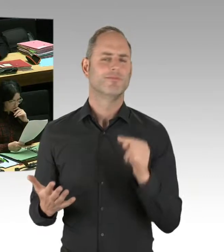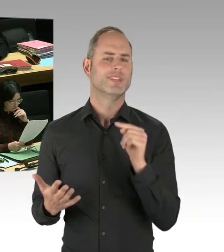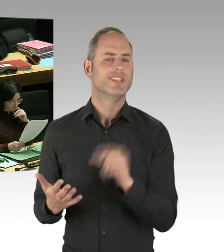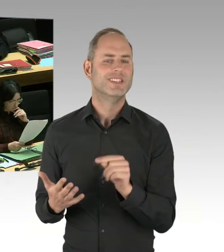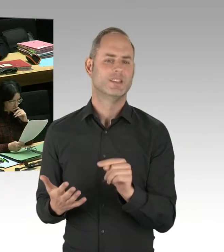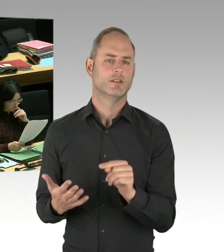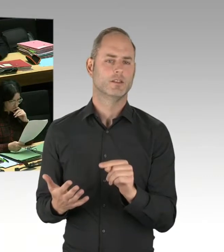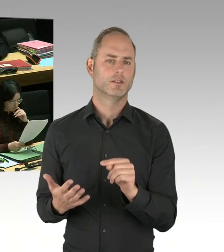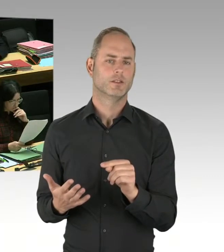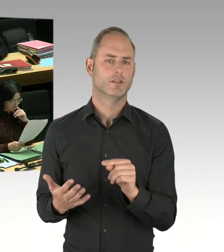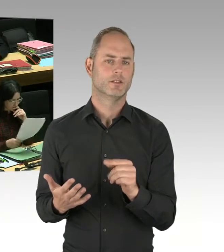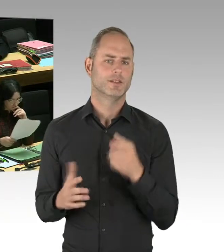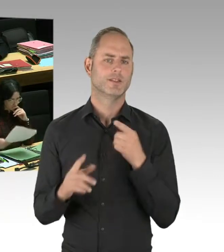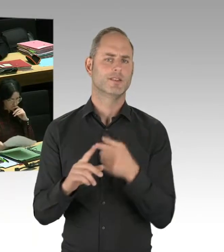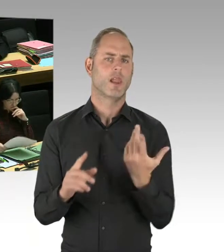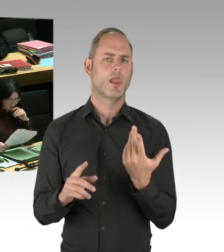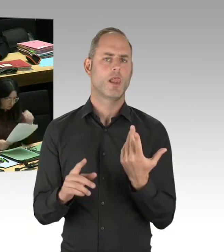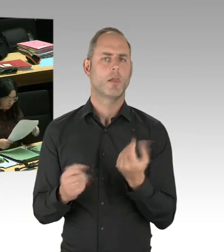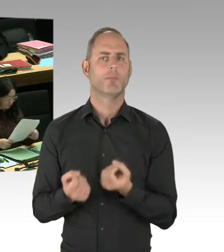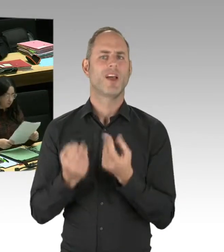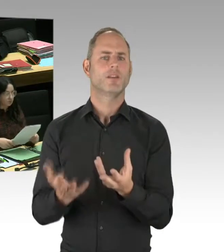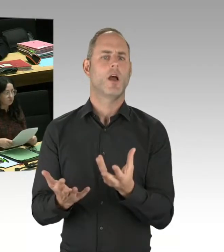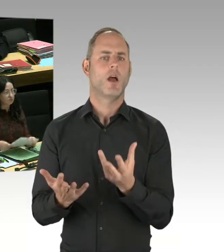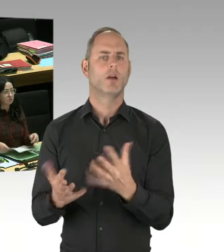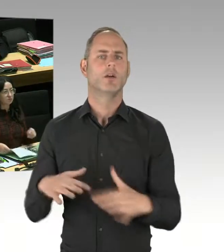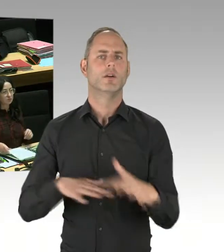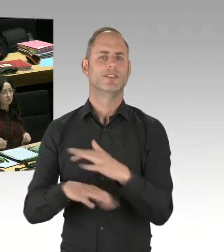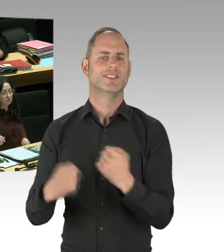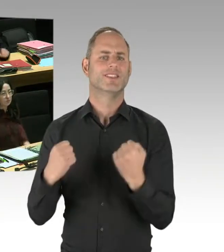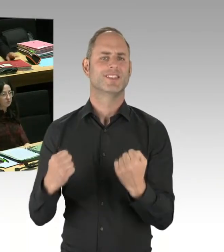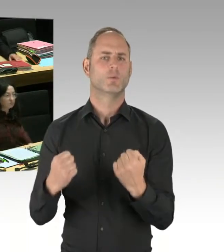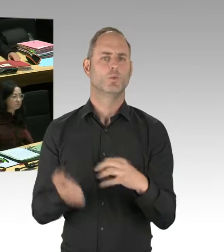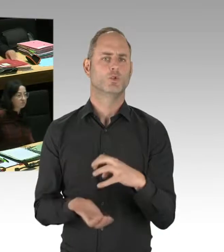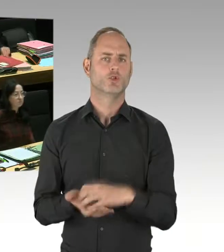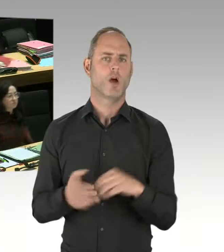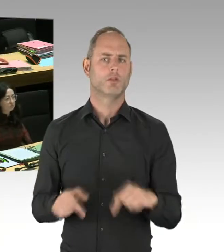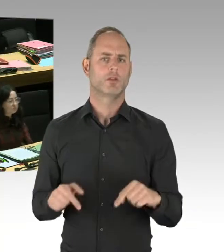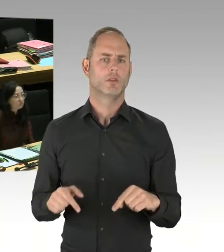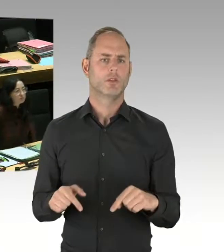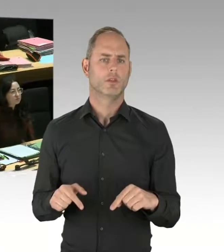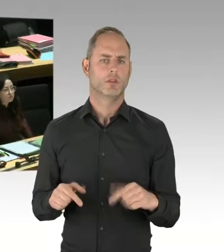dass der Senat mit der Muslimbruderschaft zusammenarbeitet. Das ist Quatsch.